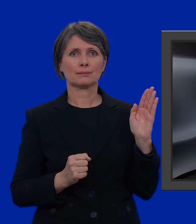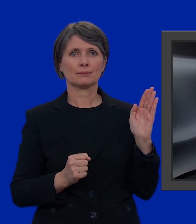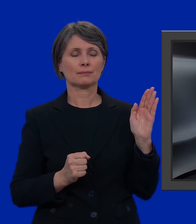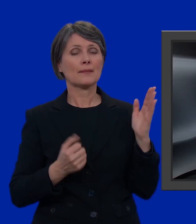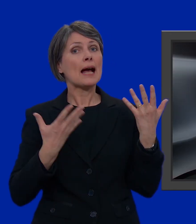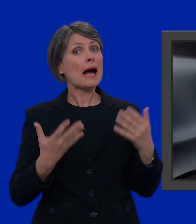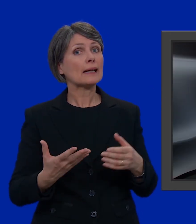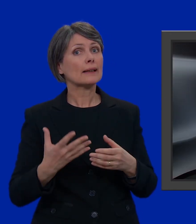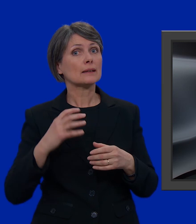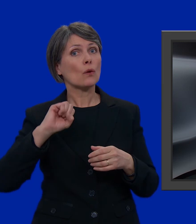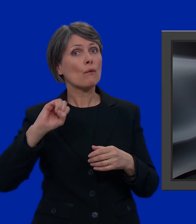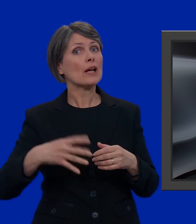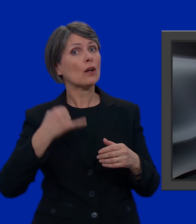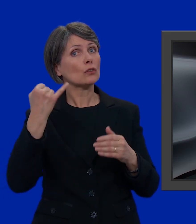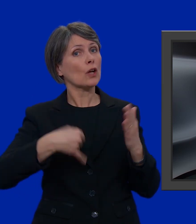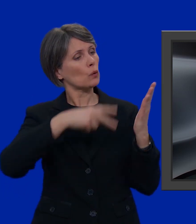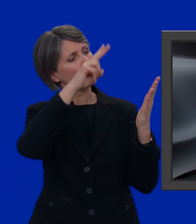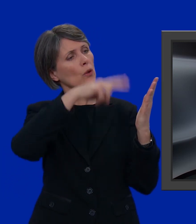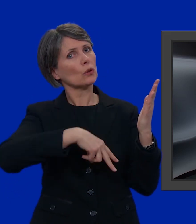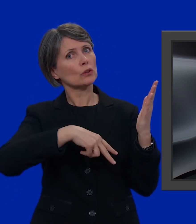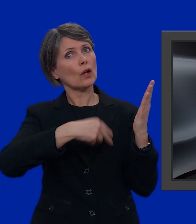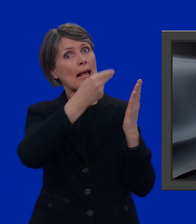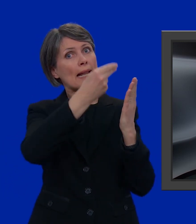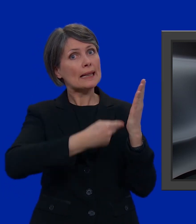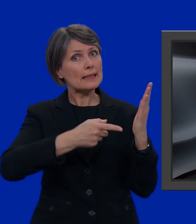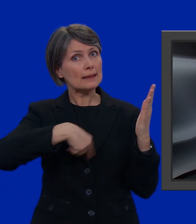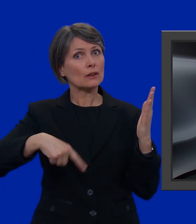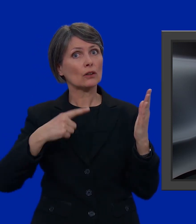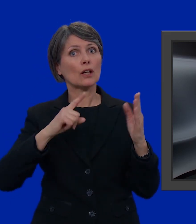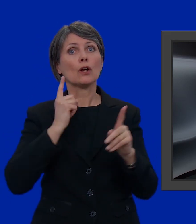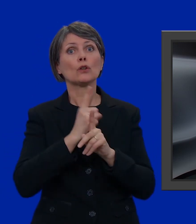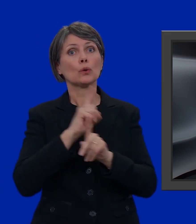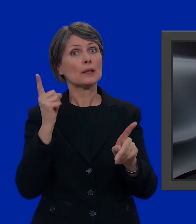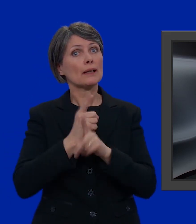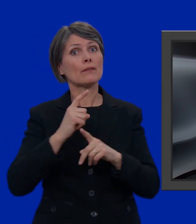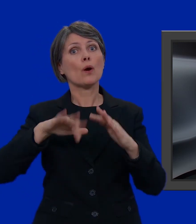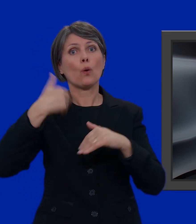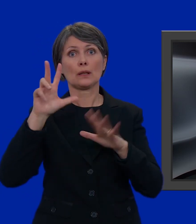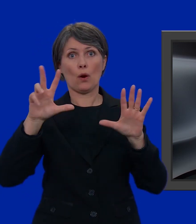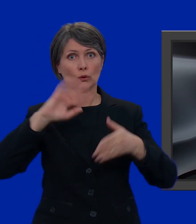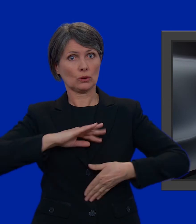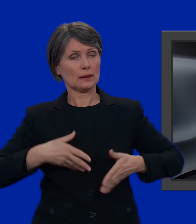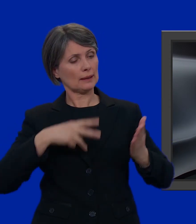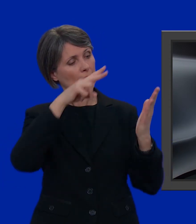Ora facciamo un rapido controllo per verificare che sulla nostra lista non ci siano più di 8 candidati.